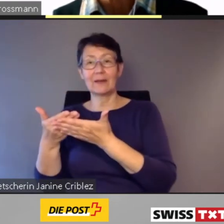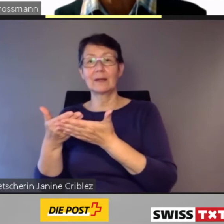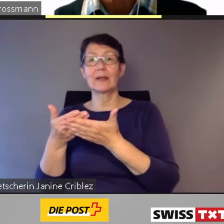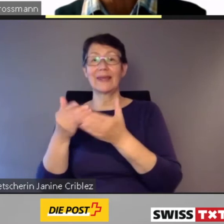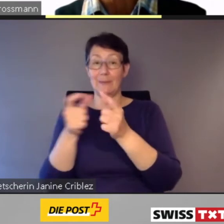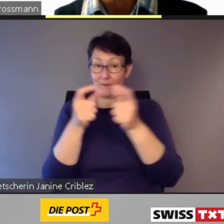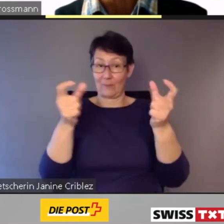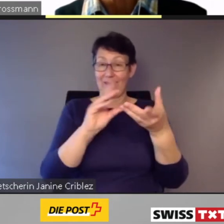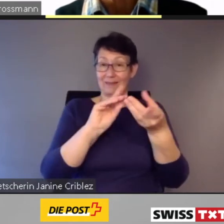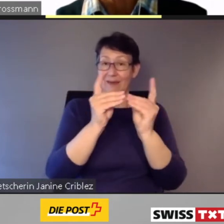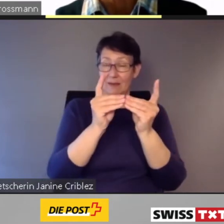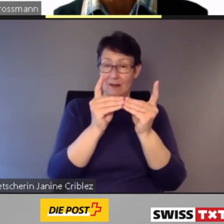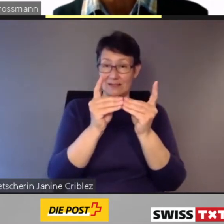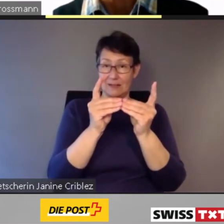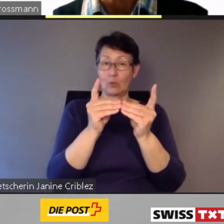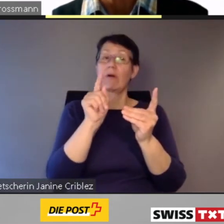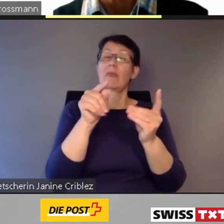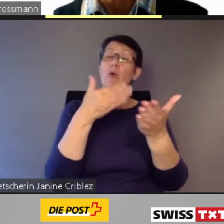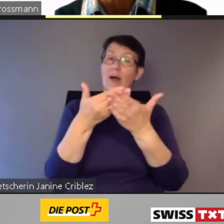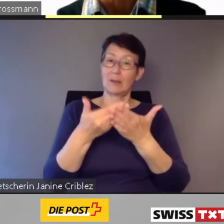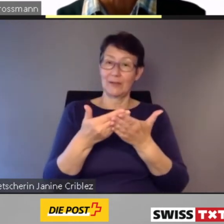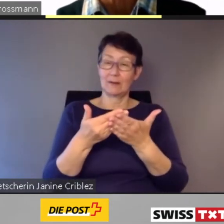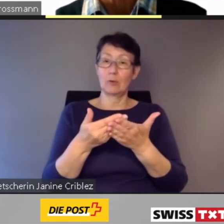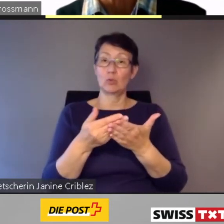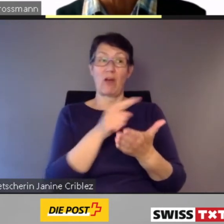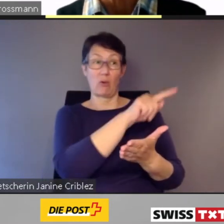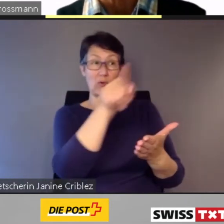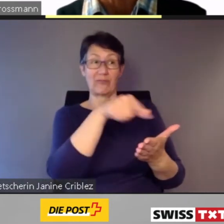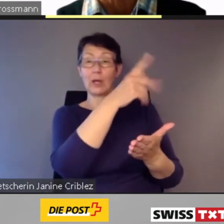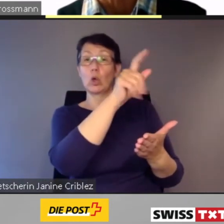Aktuelle Beispiele dafür sind